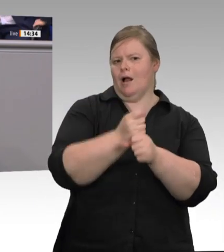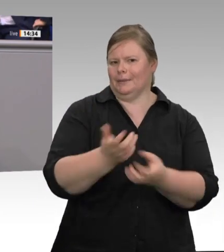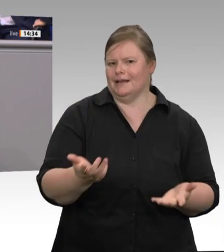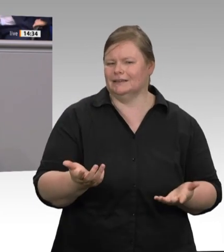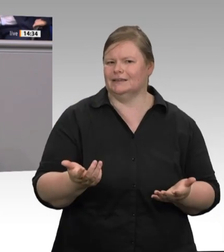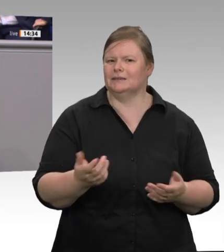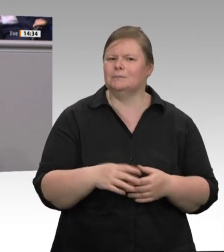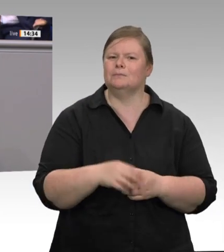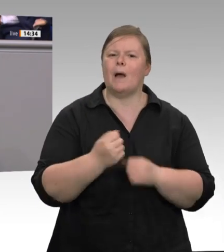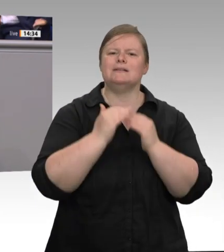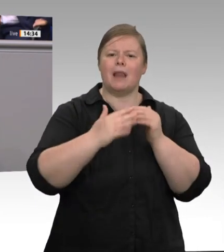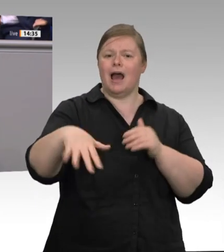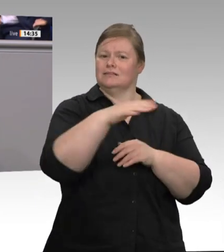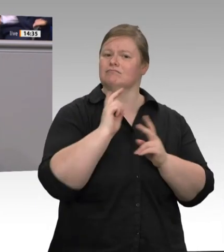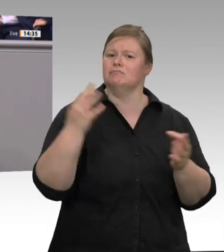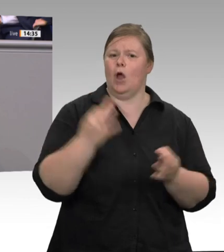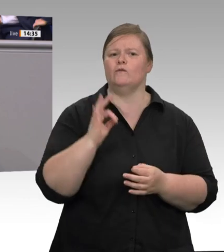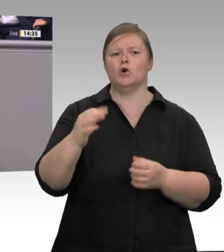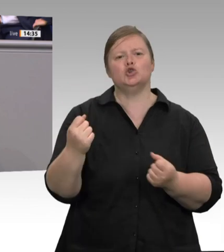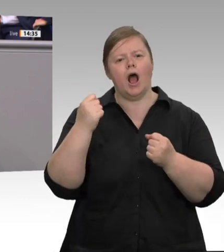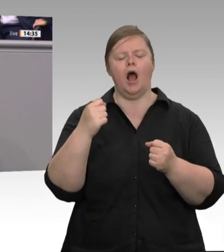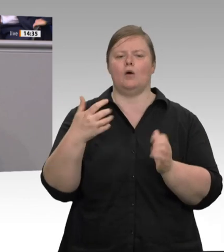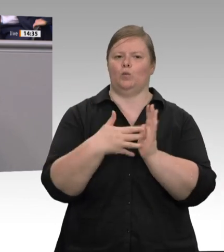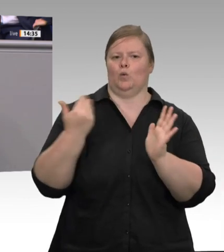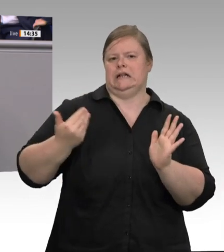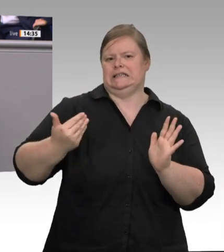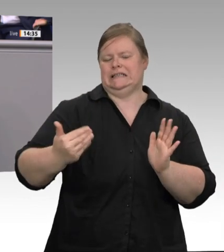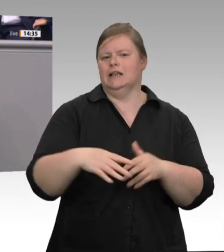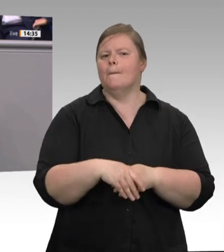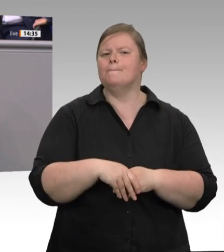zwischen Finanzämtern, Zoll, Polizei und Kommunen. Es kann nicht sein, dass Akten